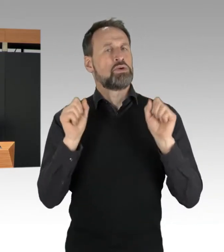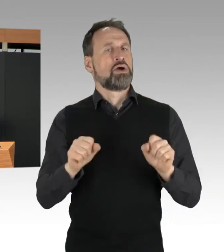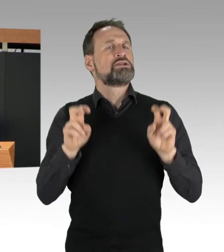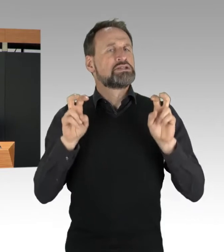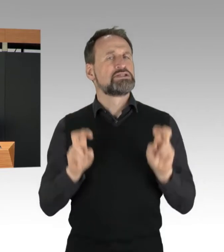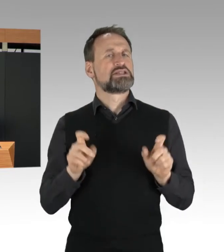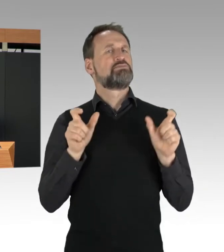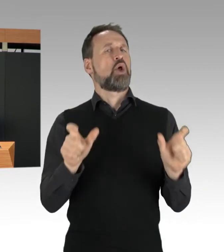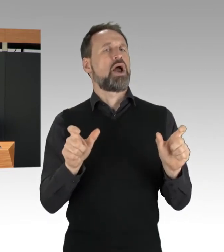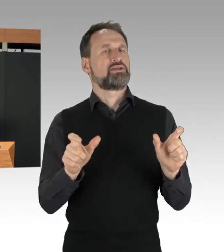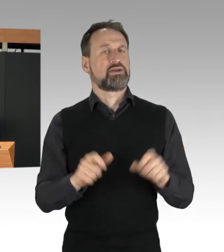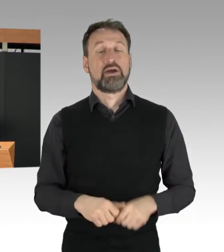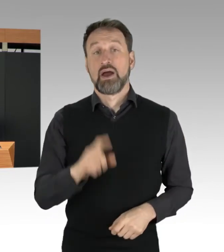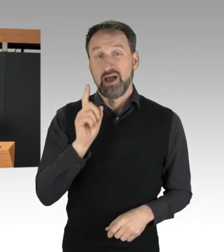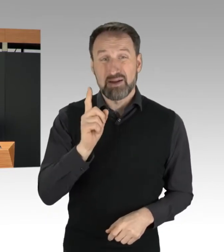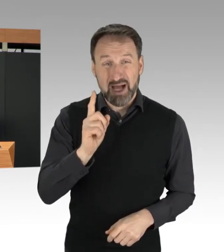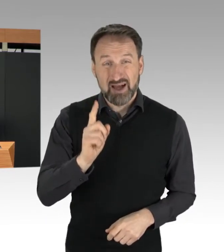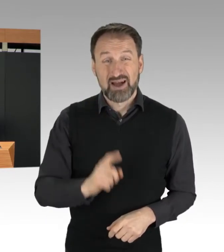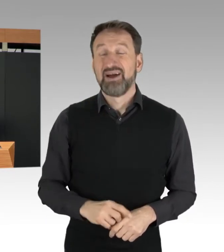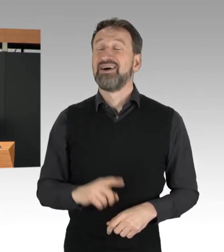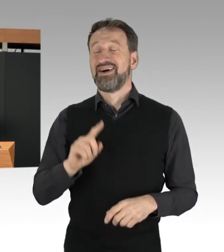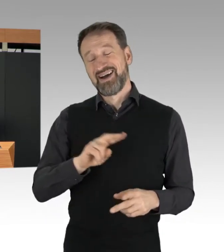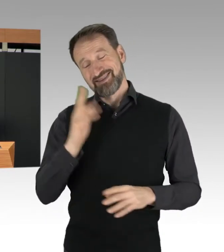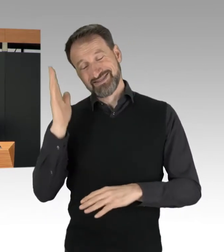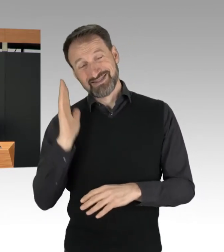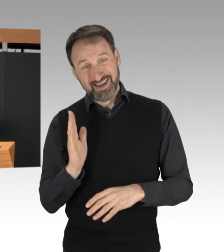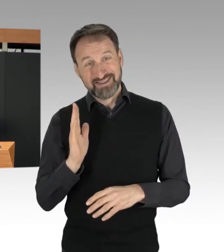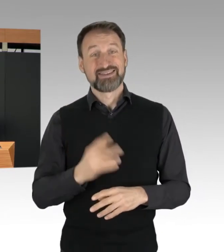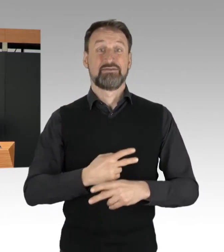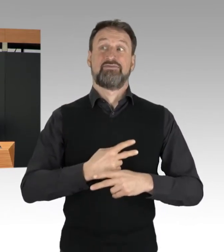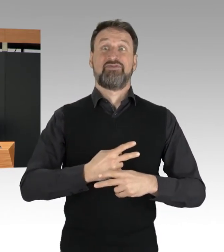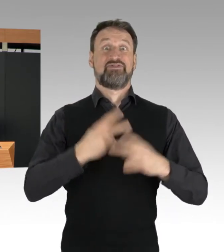In einer freiheitlichen Demokratie und im Rechtsstaat